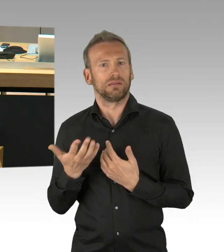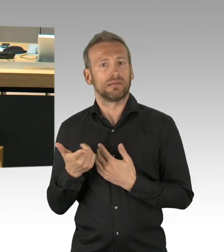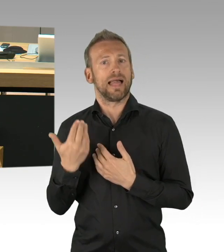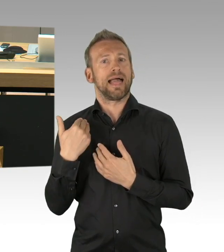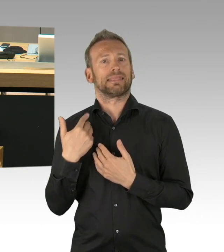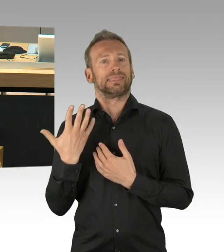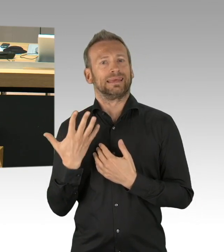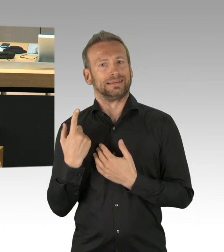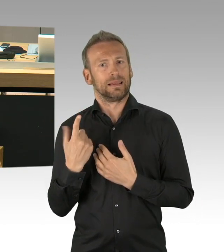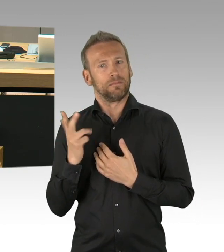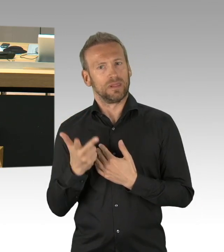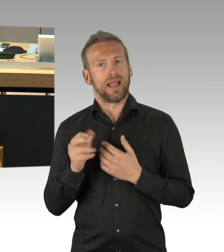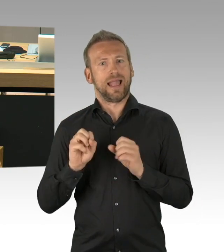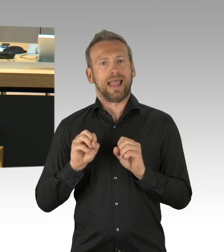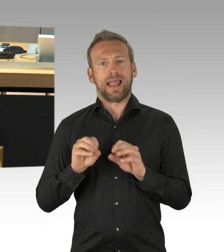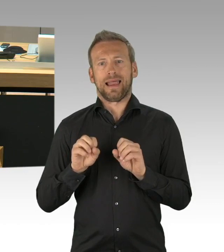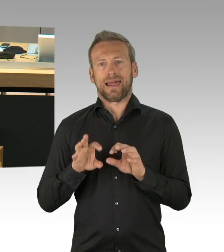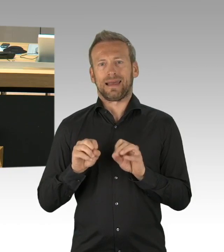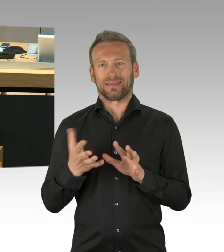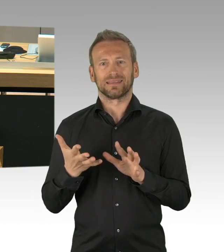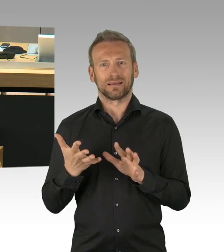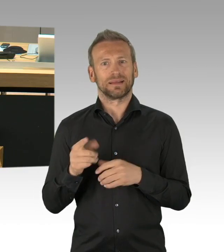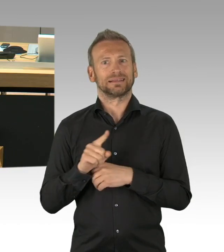zu diesem wichtigen Jahrestag nicht schweigen darf und nicht schweigen kann.